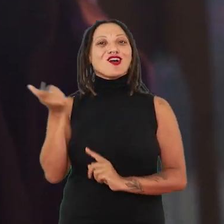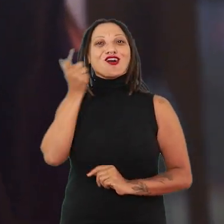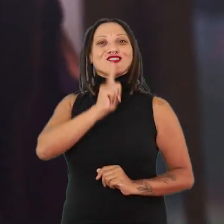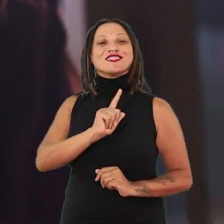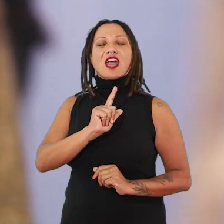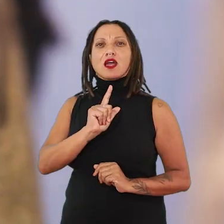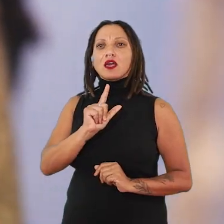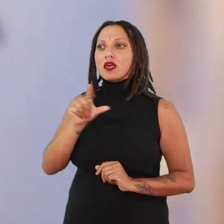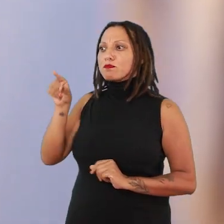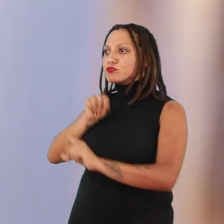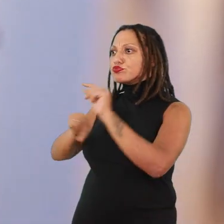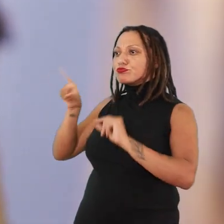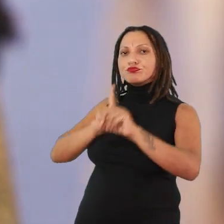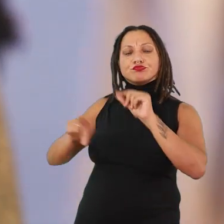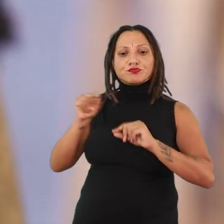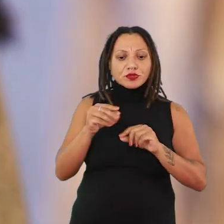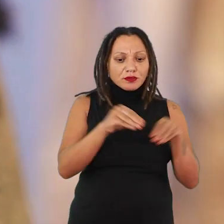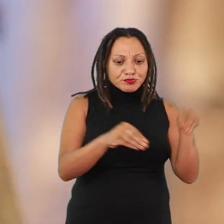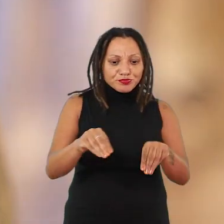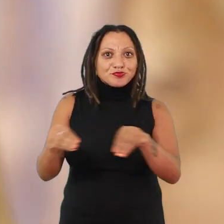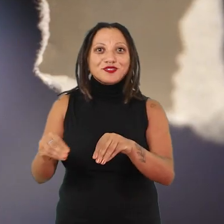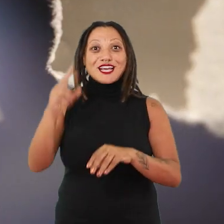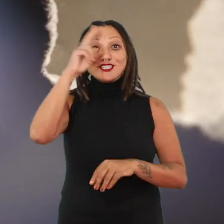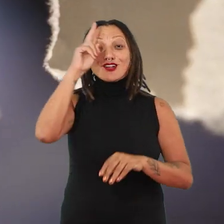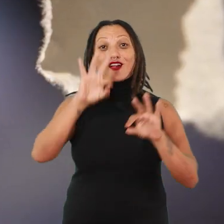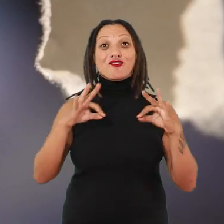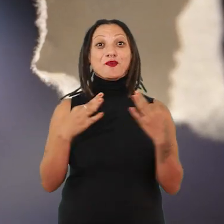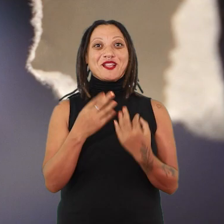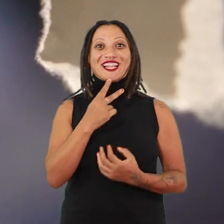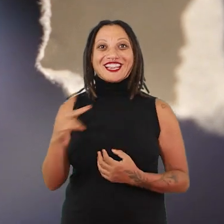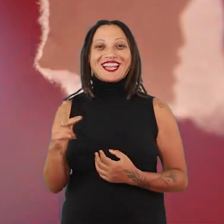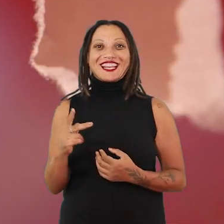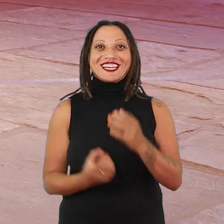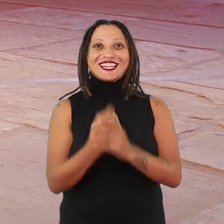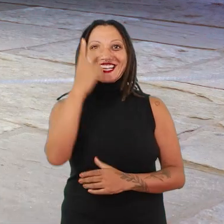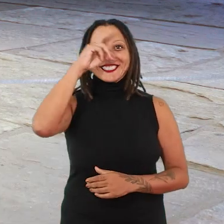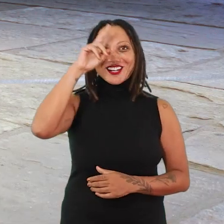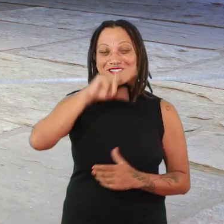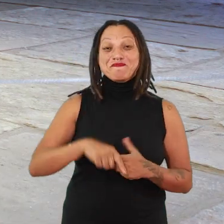recompor esses fragmentos de corpos da história familiar delu. Ou quando a gente pensa também